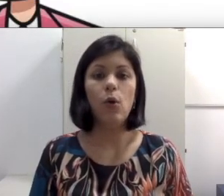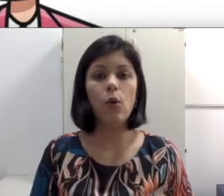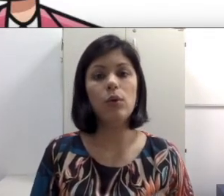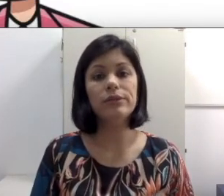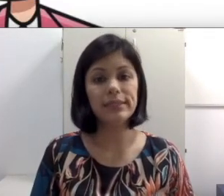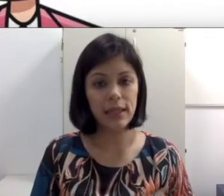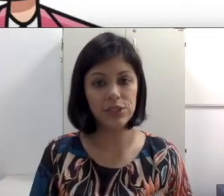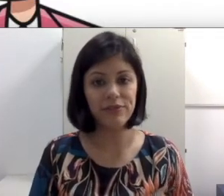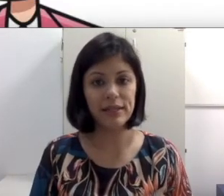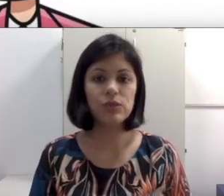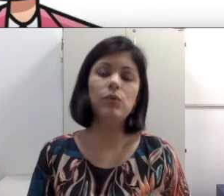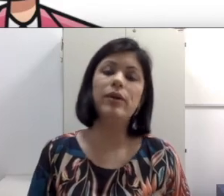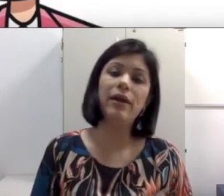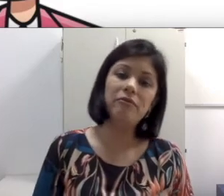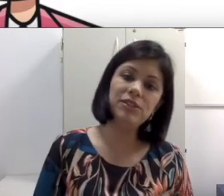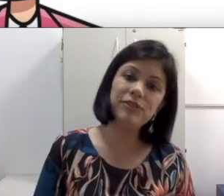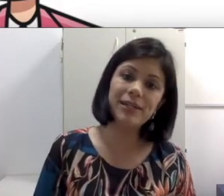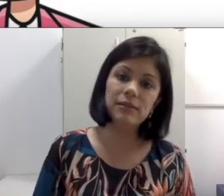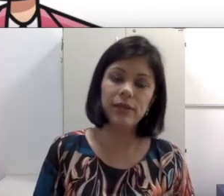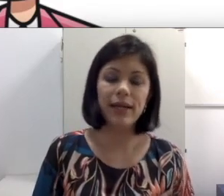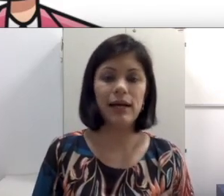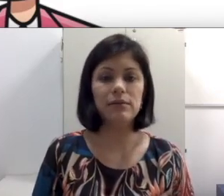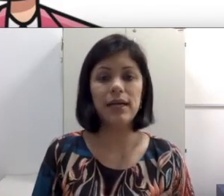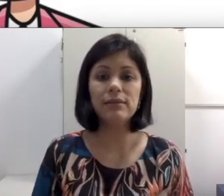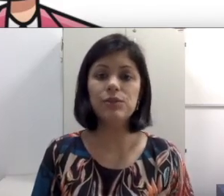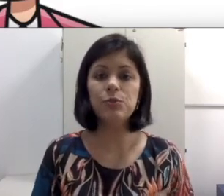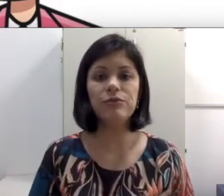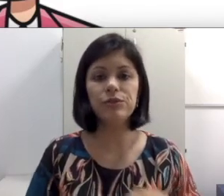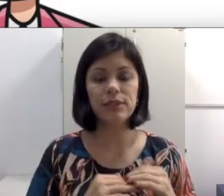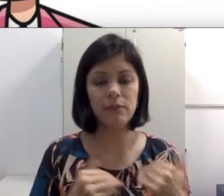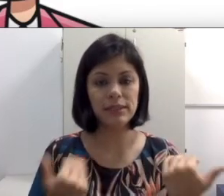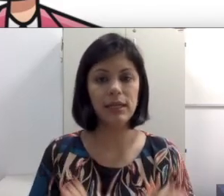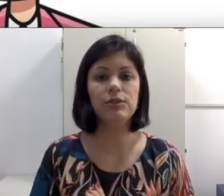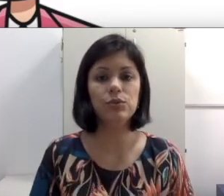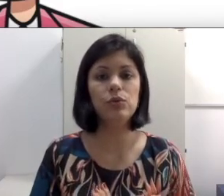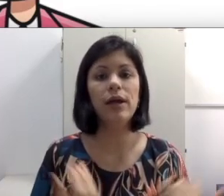ou quando a sala estiver escura evite ficar dando recado. Às vezes o professor tá numa